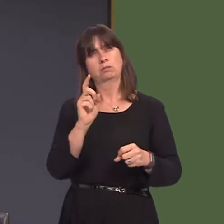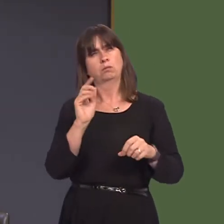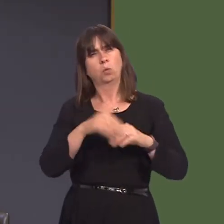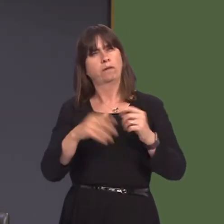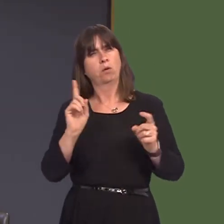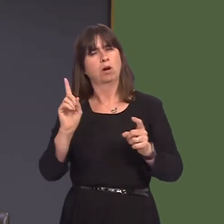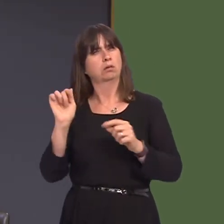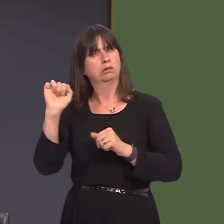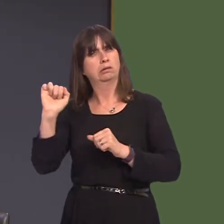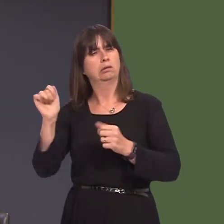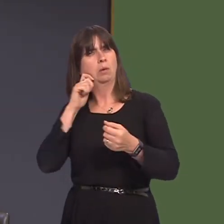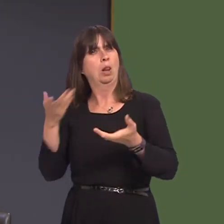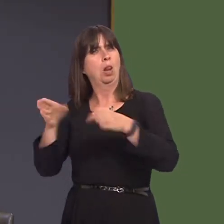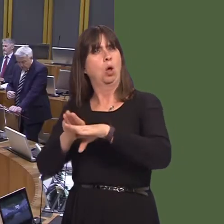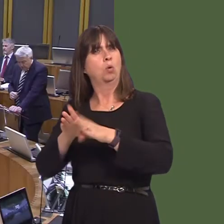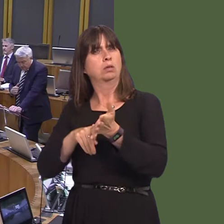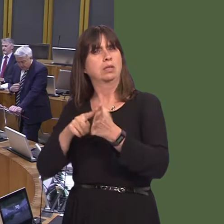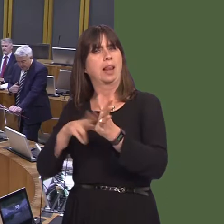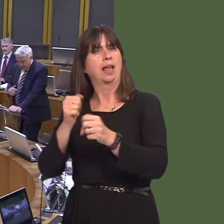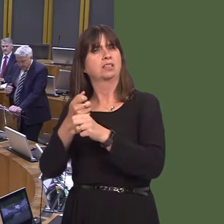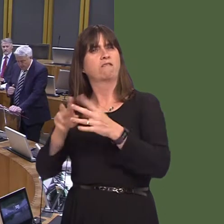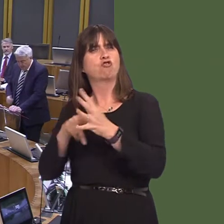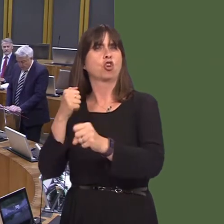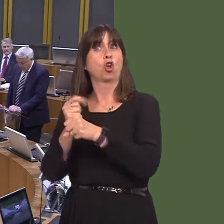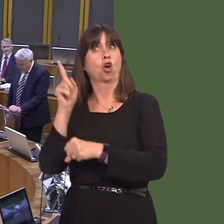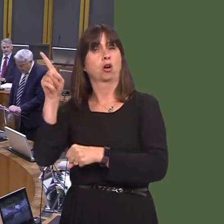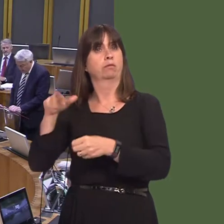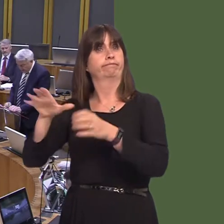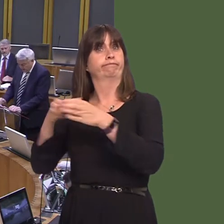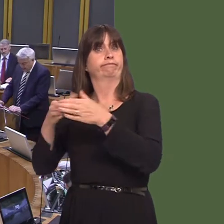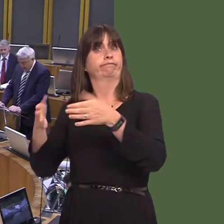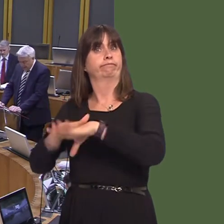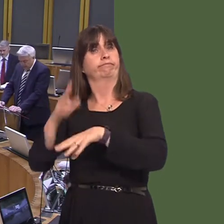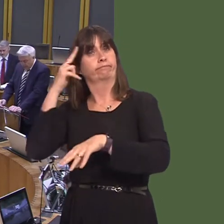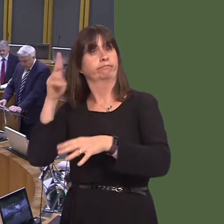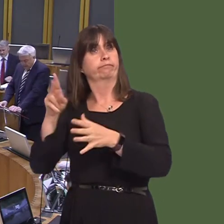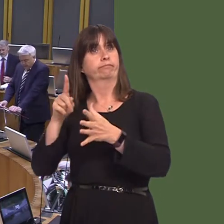OAQ52324 Carwyn Jones AM: Wel, mae Ysgrifennydd y Cabinet dros Ynni, Cynllunio a Materion Gwledig wedi ysgrifennu at reolwr-gyfarwyddwr Arla i ofyn